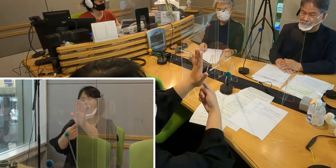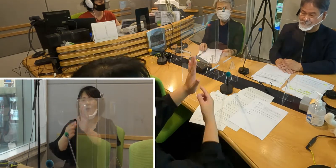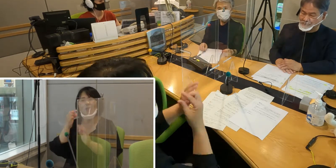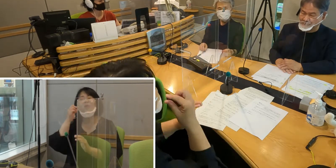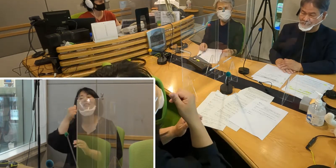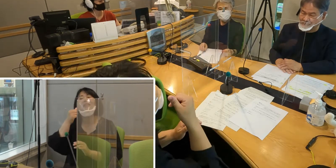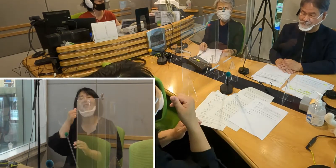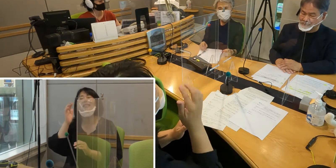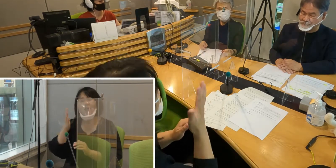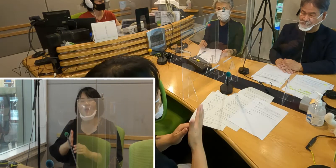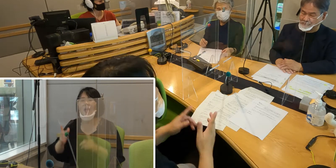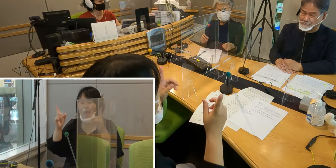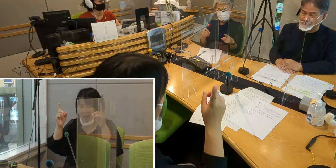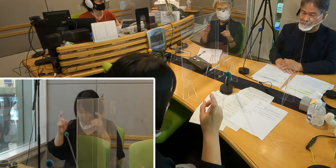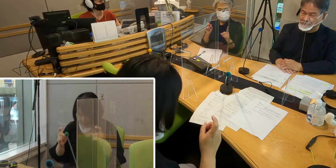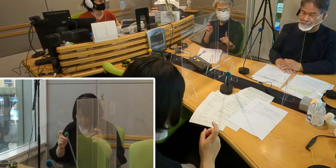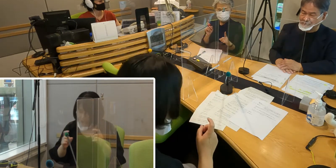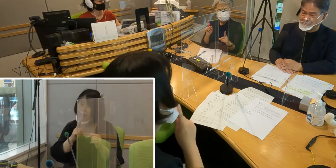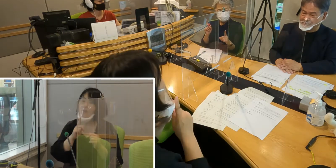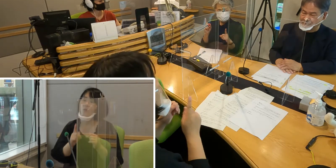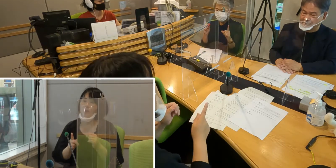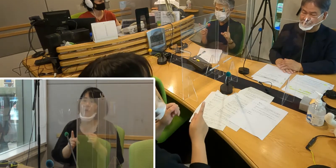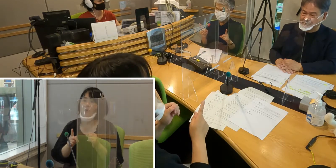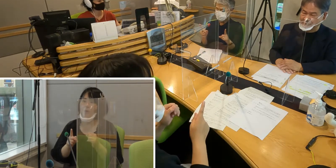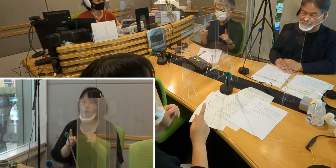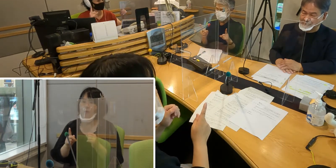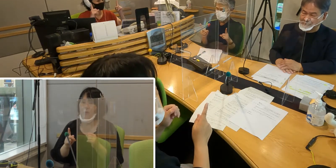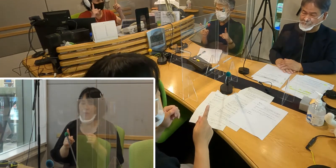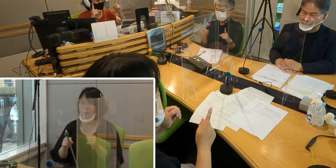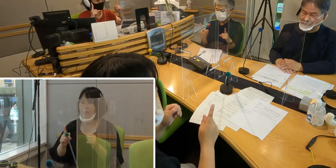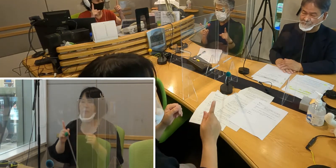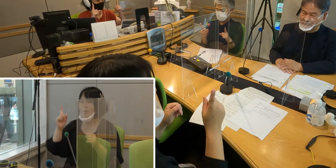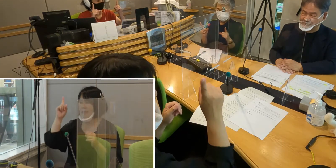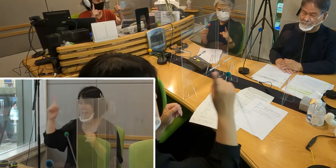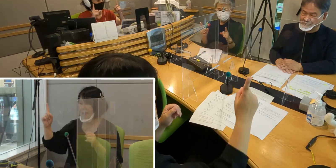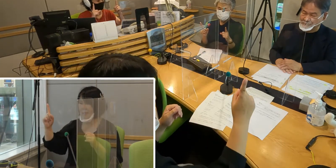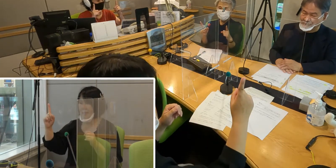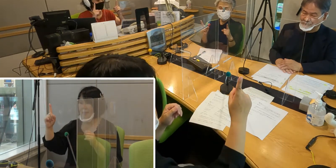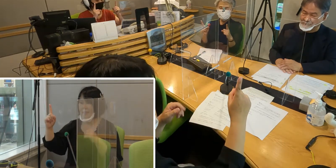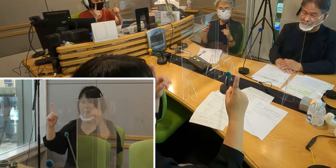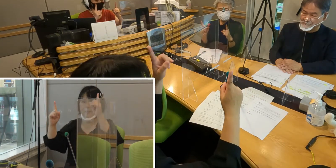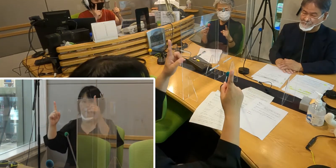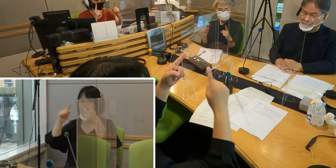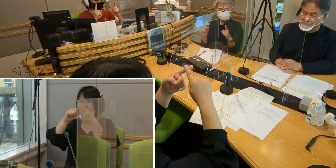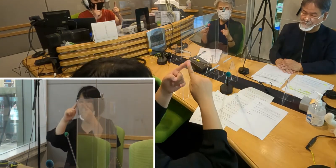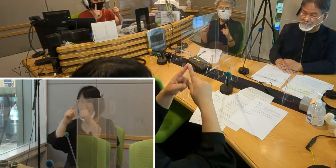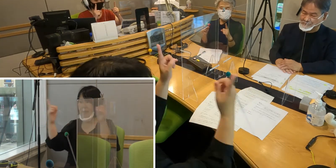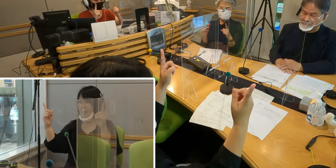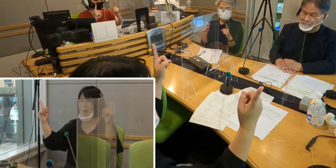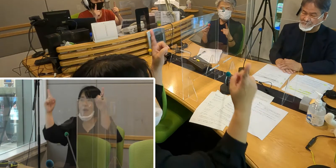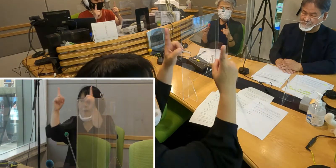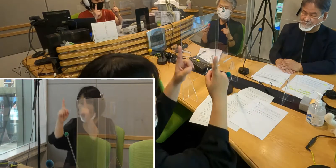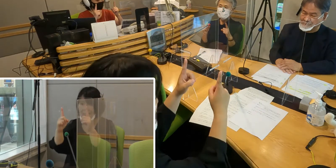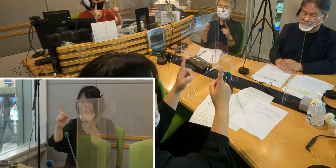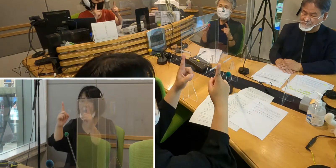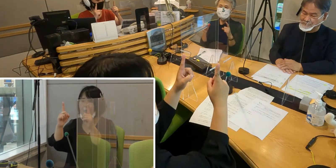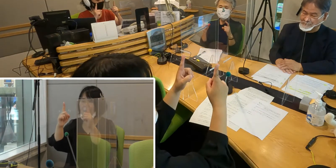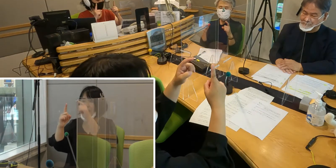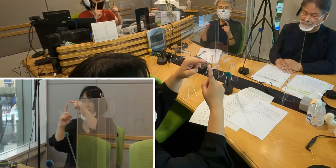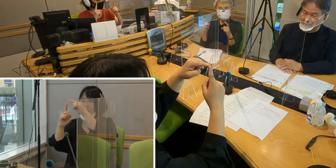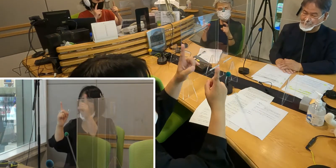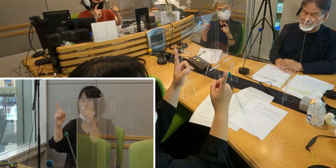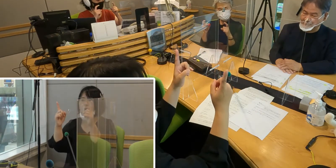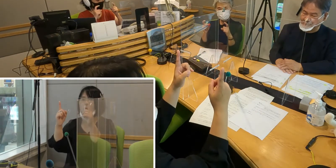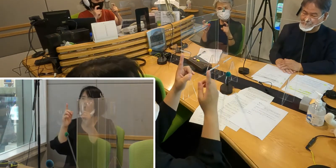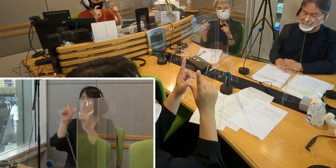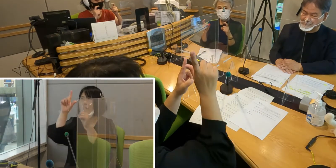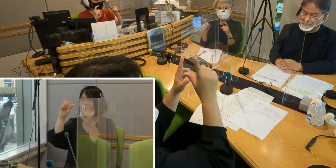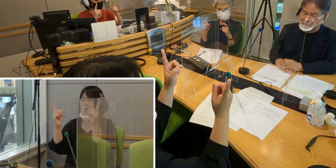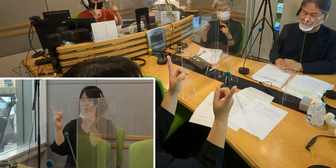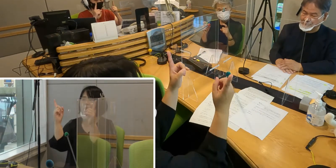「挨拶」というのは両手の人差し指を向かい合わせて 上のほうを少し軽く曲げます